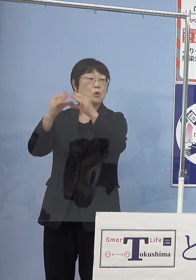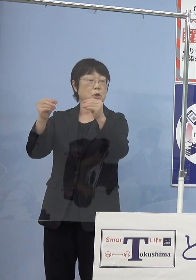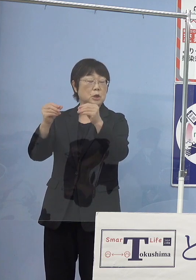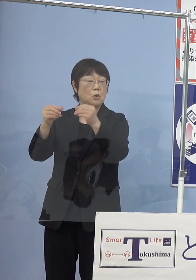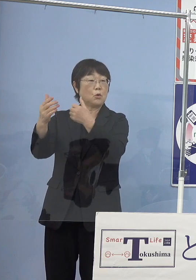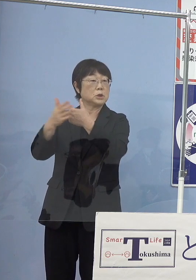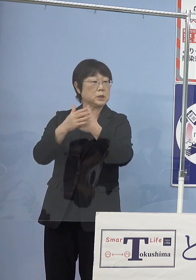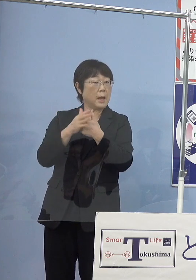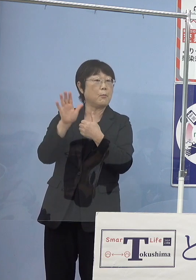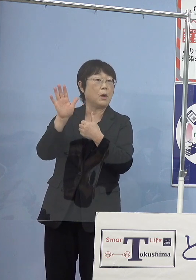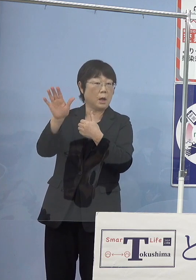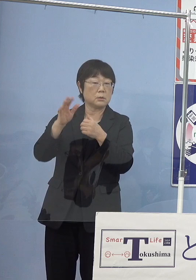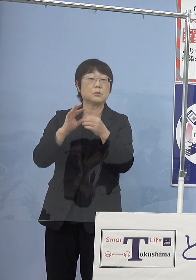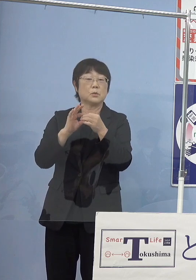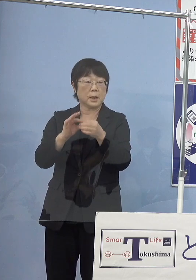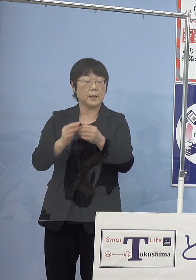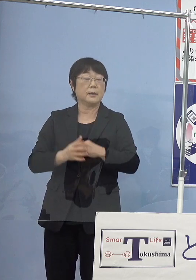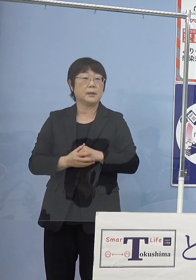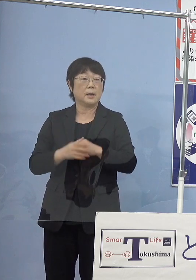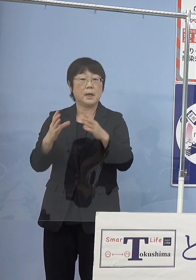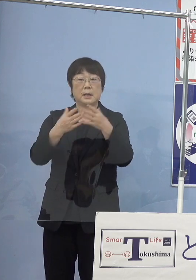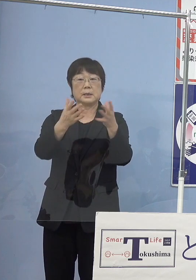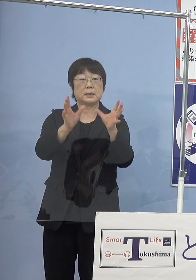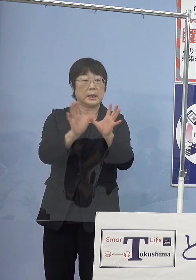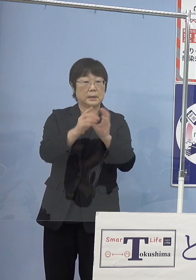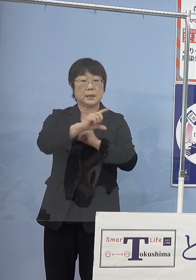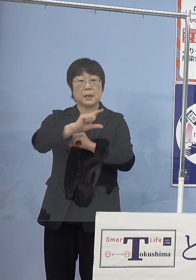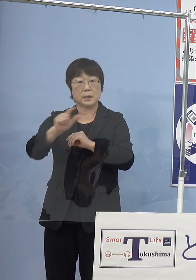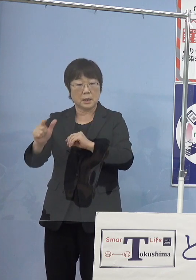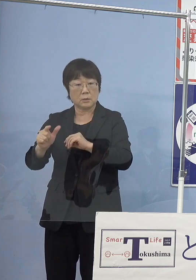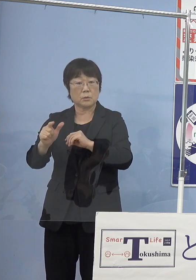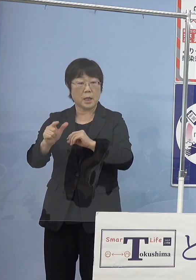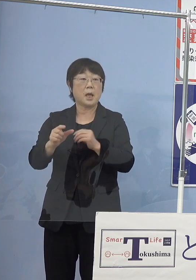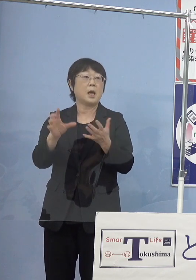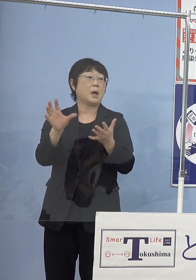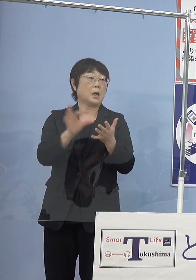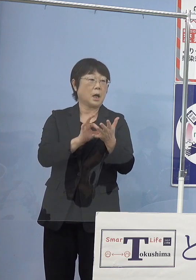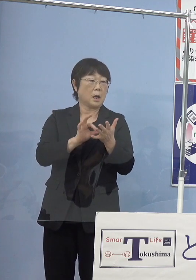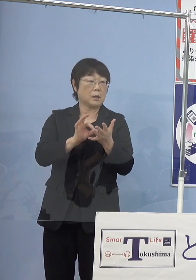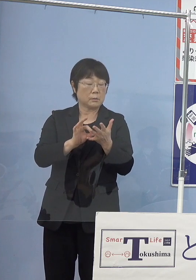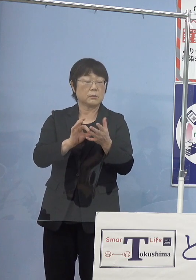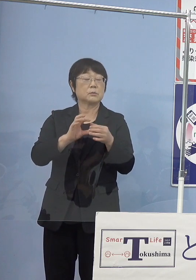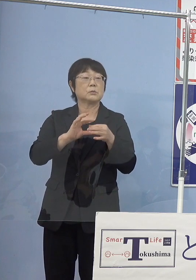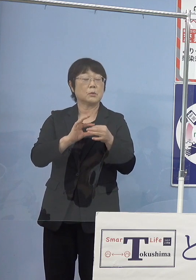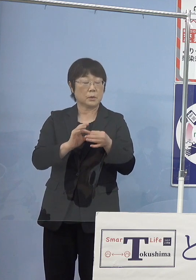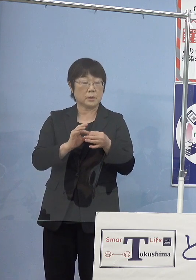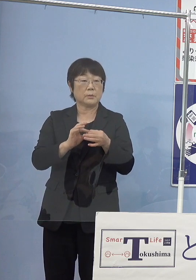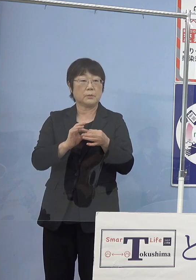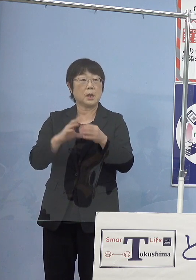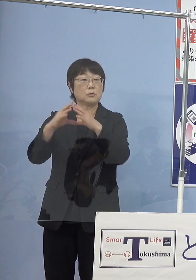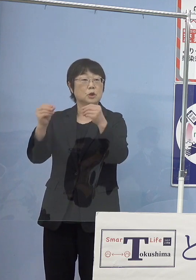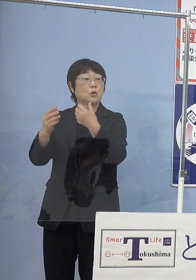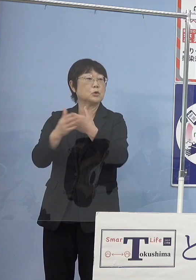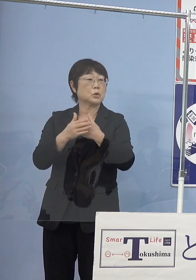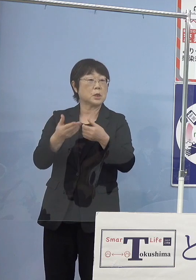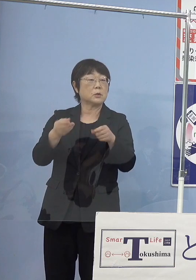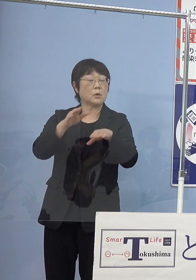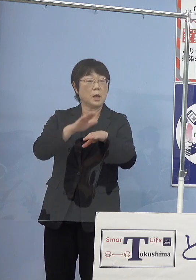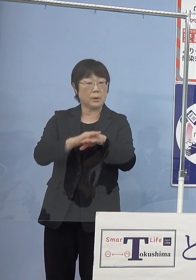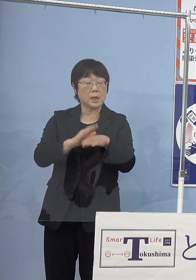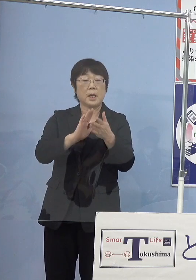他の例えば団体などで入れるといった場合には 国の助成とこれに合わせて県の助成